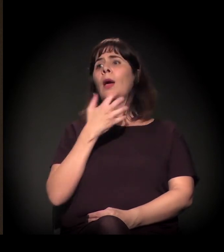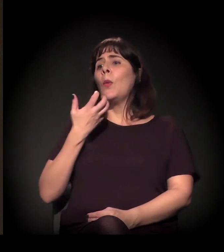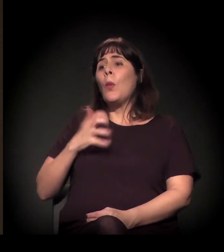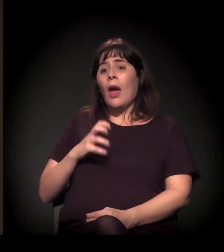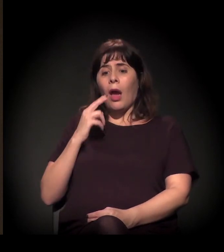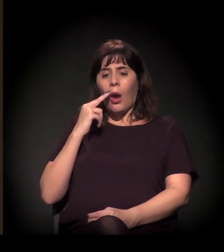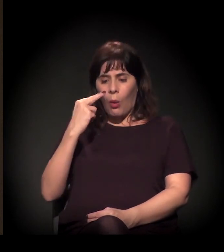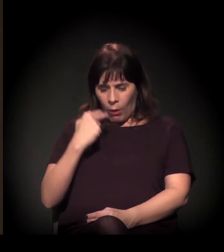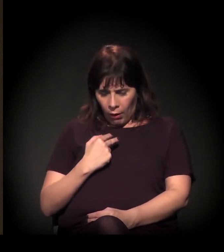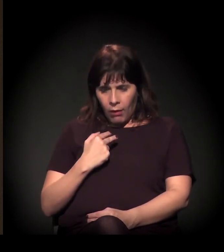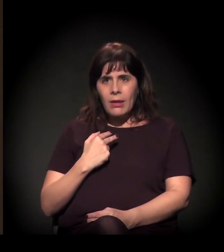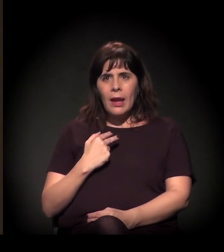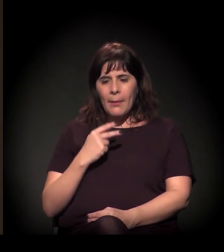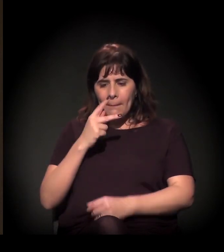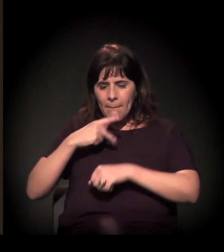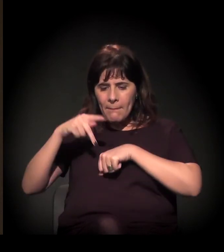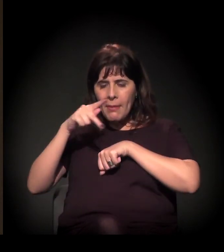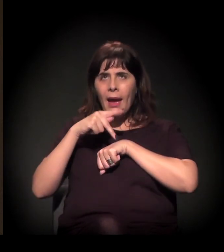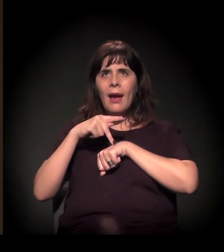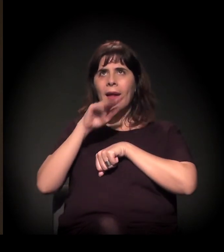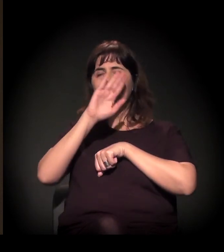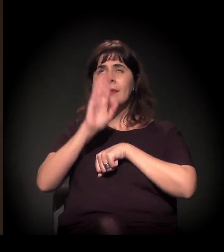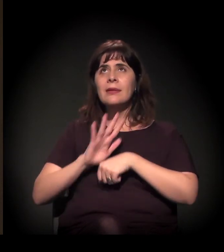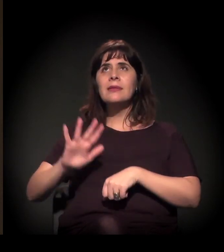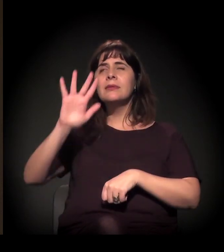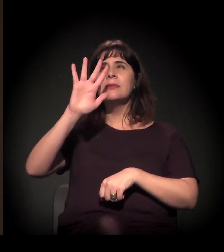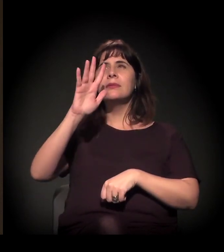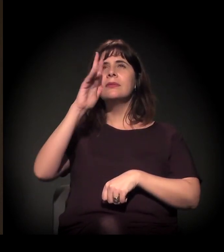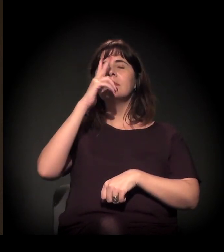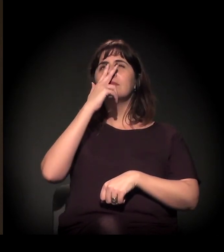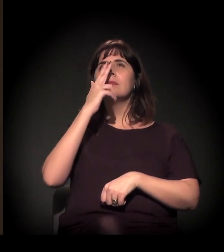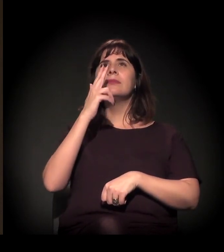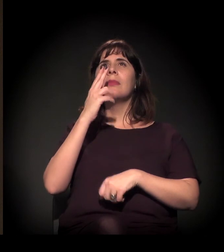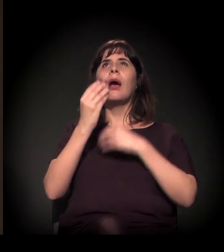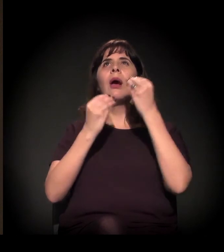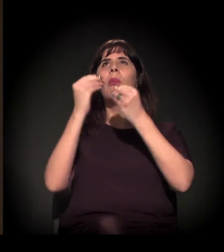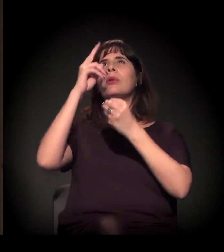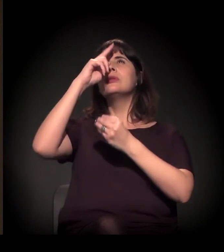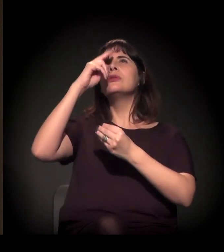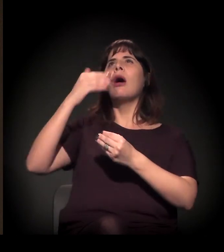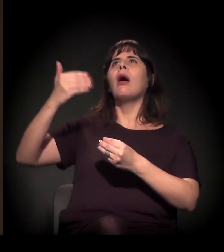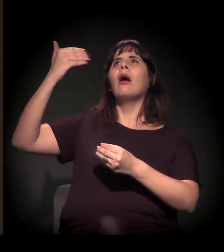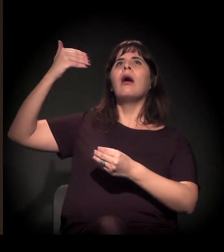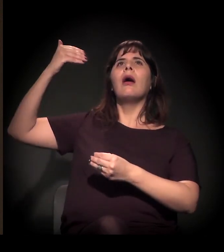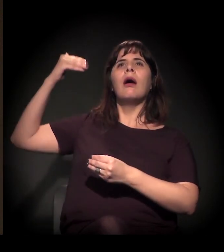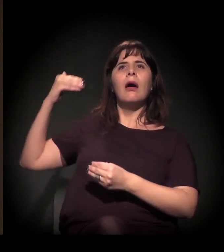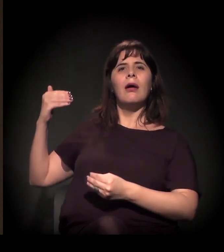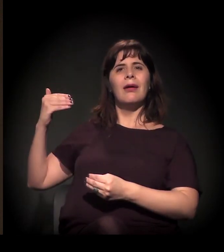O que define a história brasileira é essencialmente uma história de desigualdade